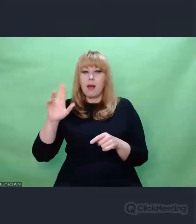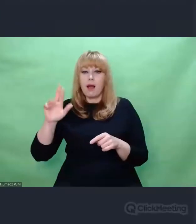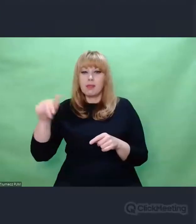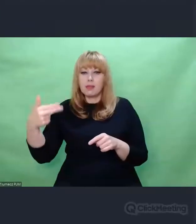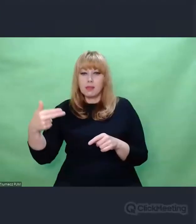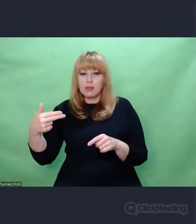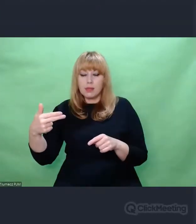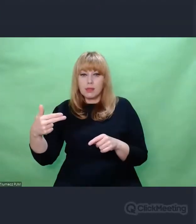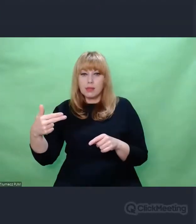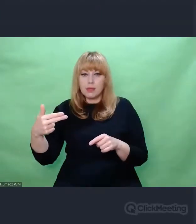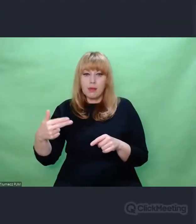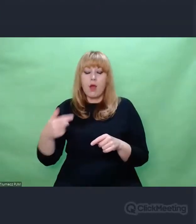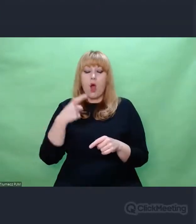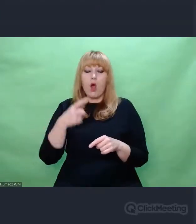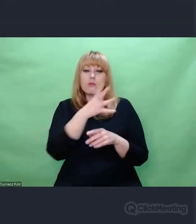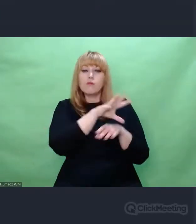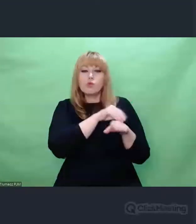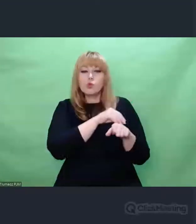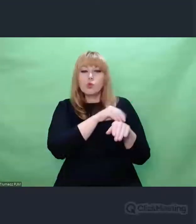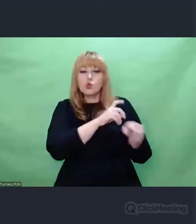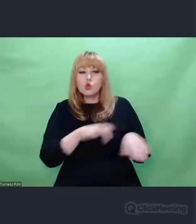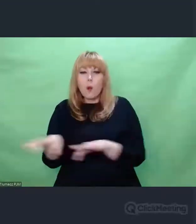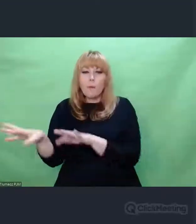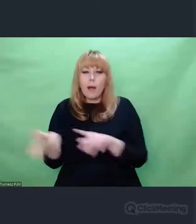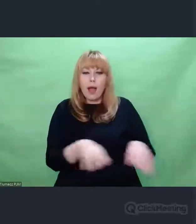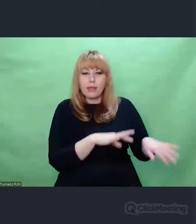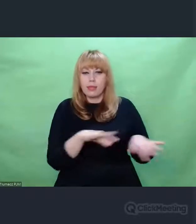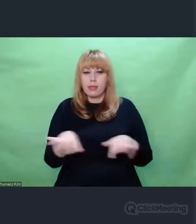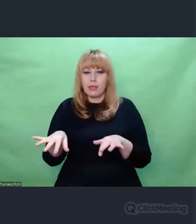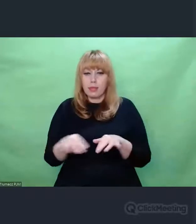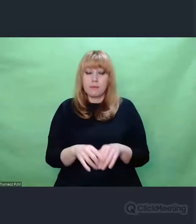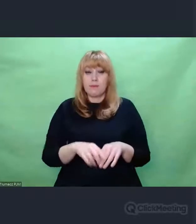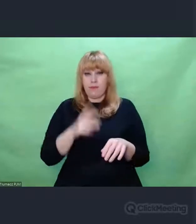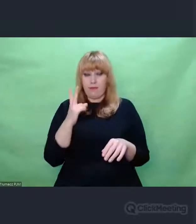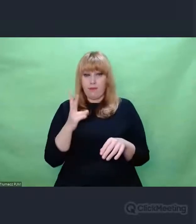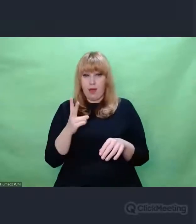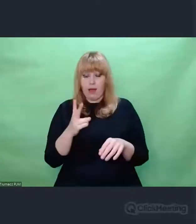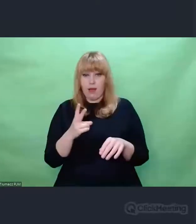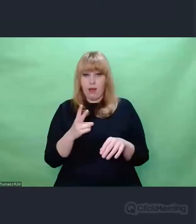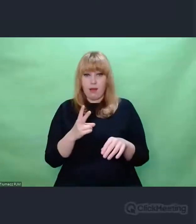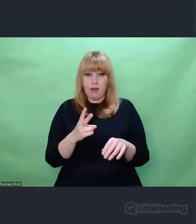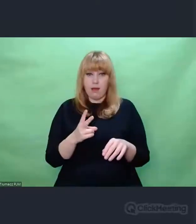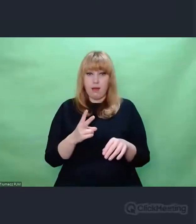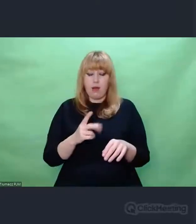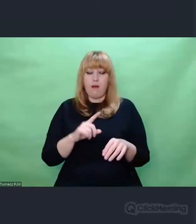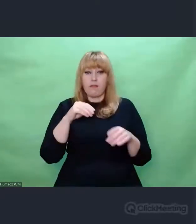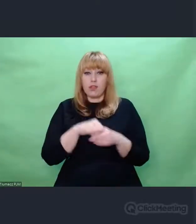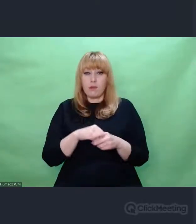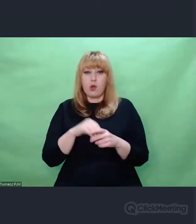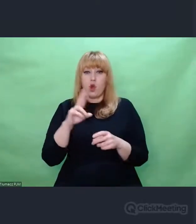Preludia Chopina I te dialogujące ze sobą dwa filary romantyzmu światowego można powiedzieć